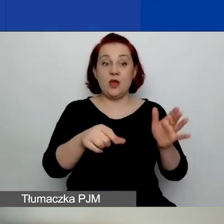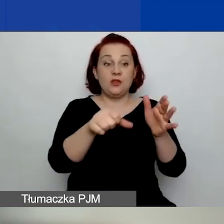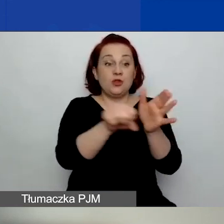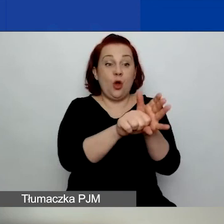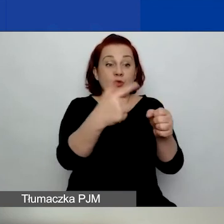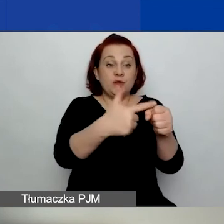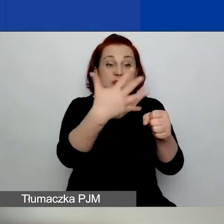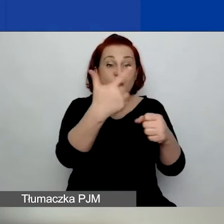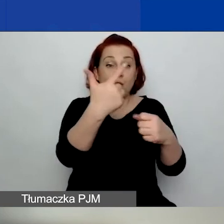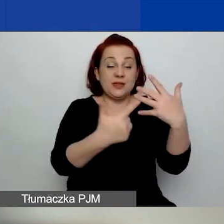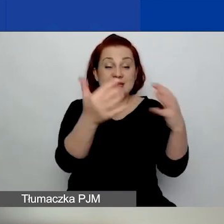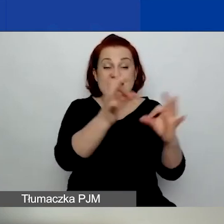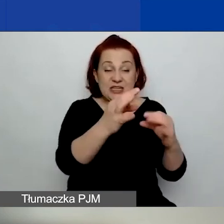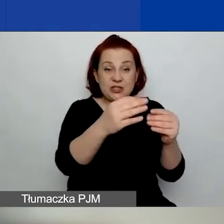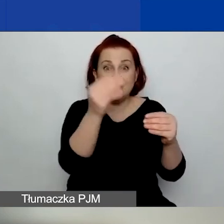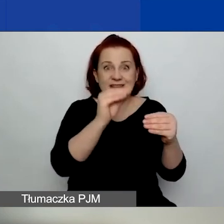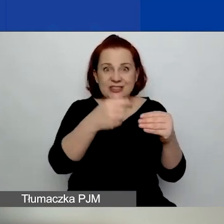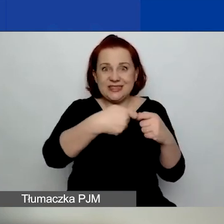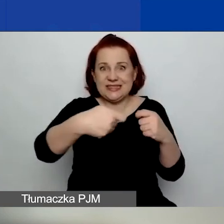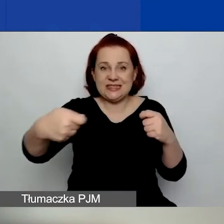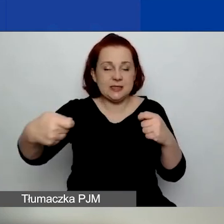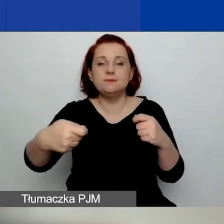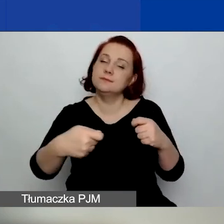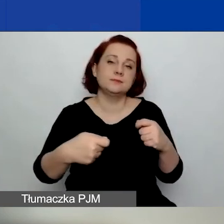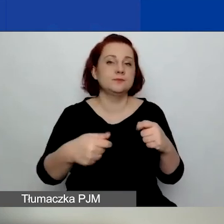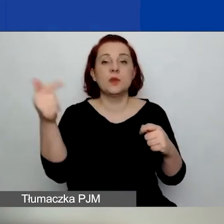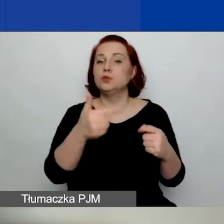Musicie mieć już jakiś dokument, który mówi o tym,